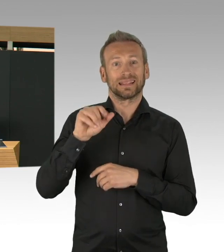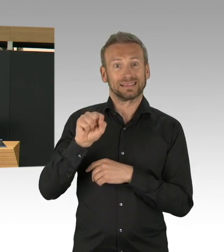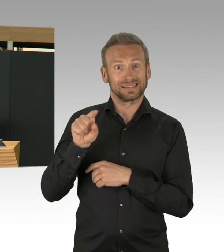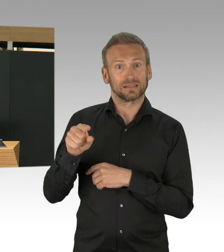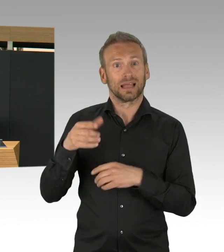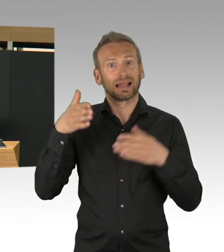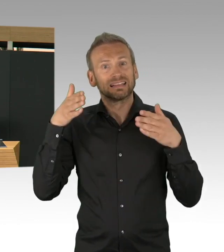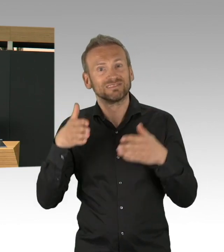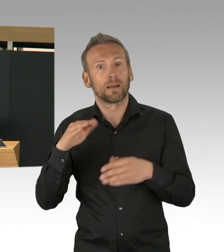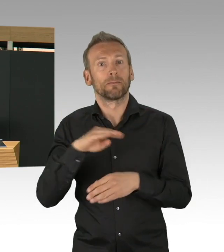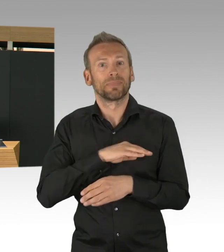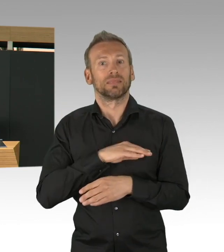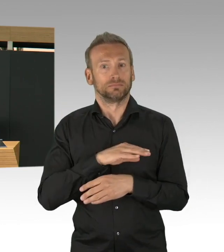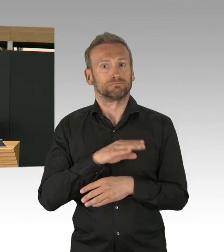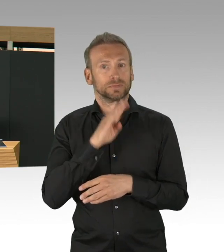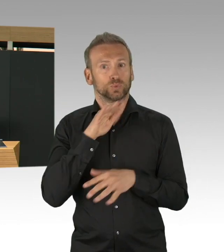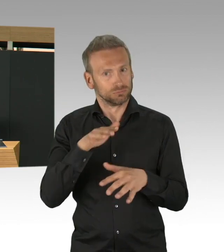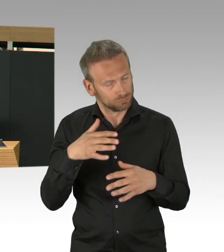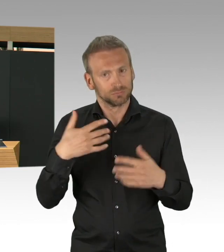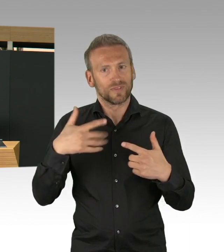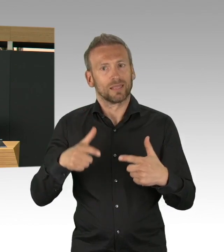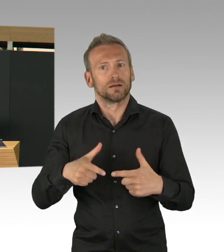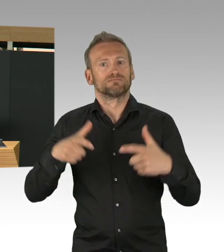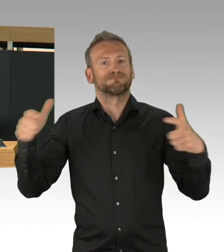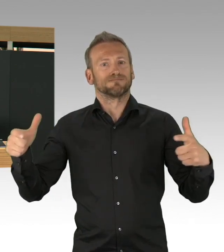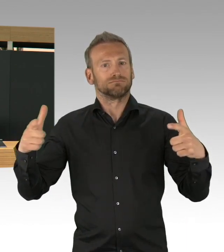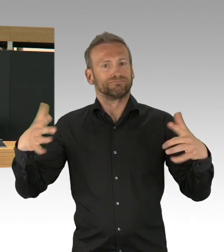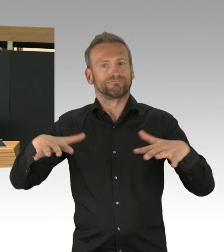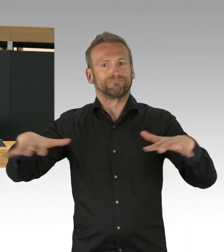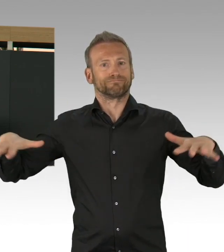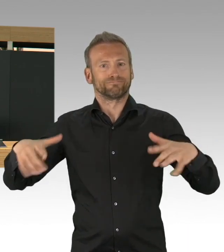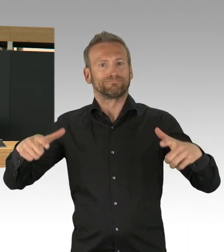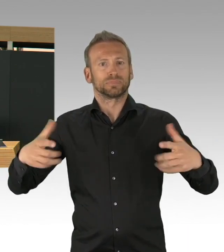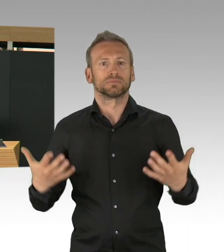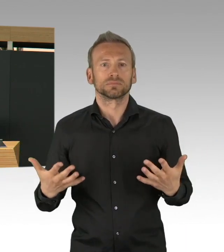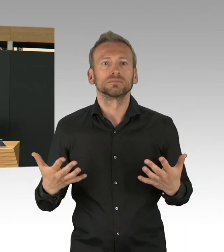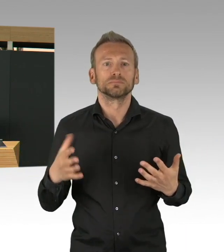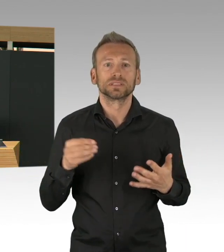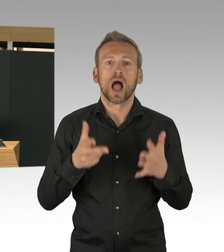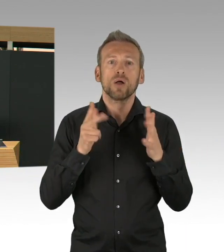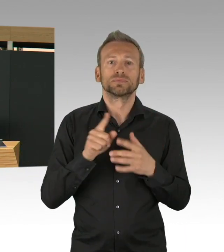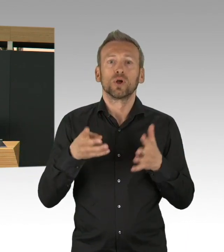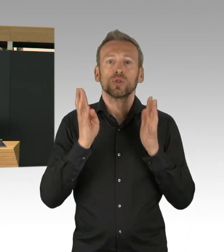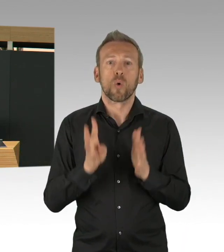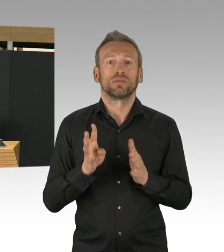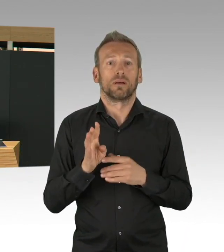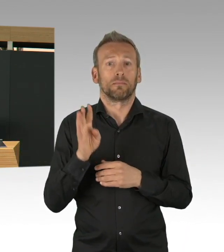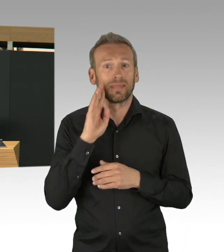Meine Damen und Herren, jedes gut aufgestellte Gesundheitssystem kann aber in eine Situation kommen, dass es überfordert ist,